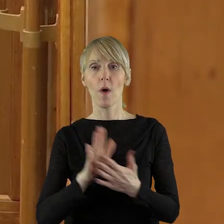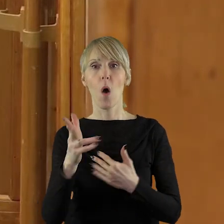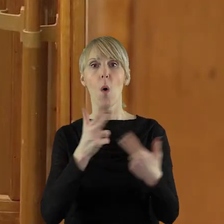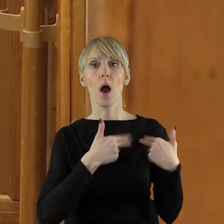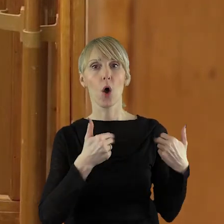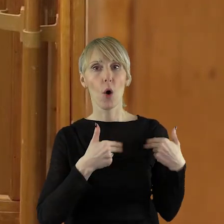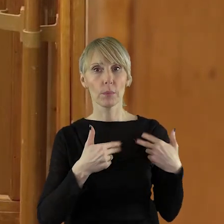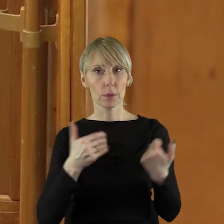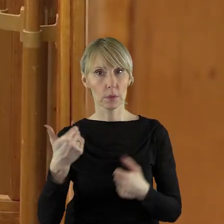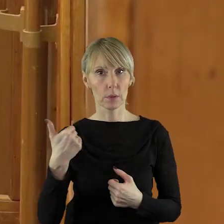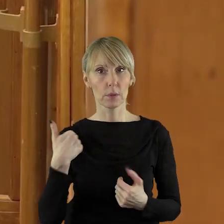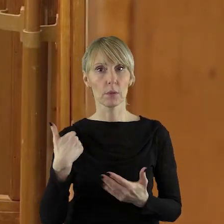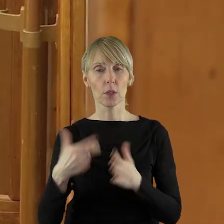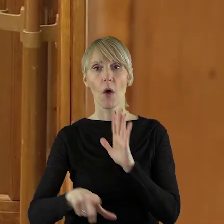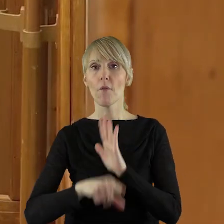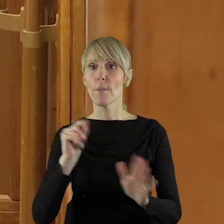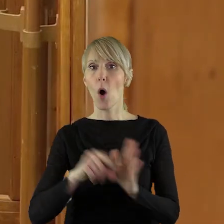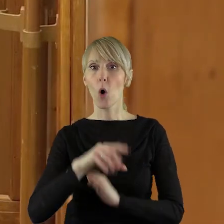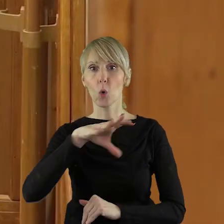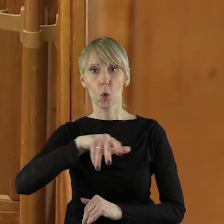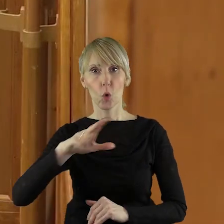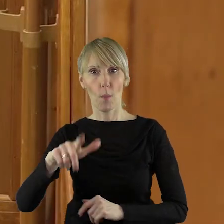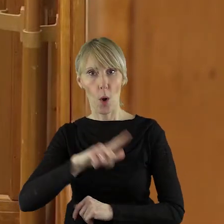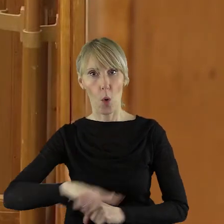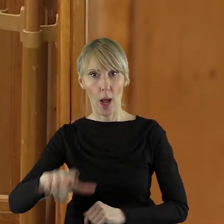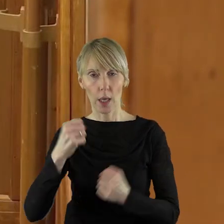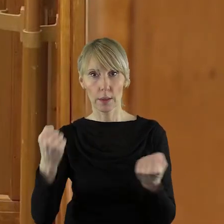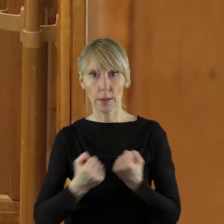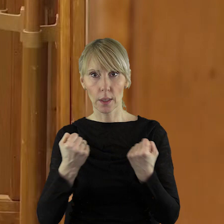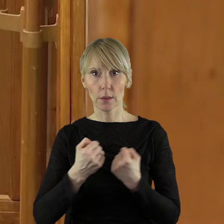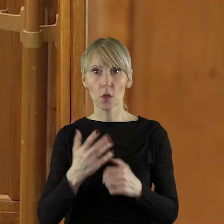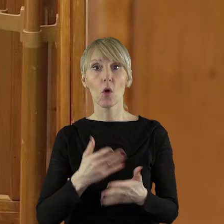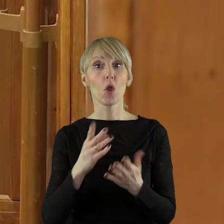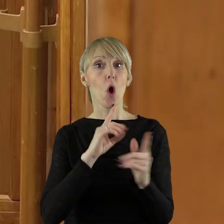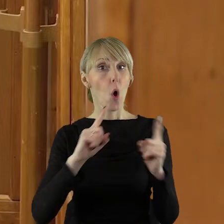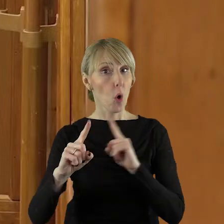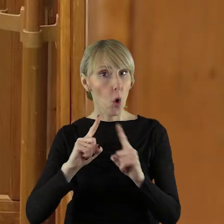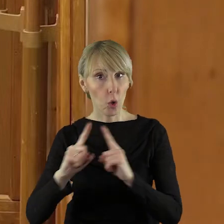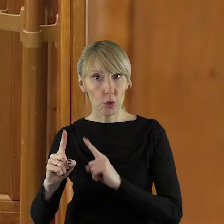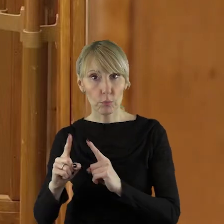komisji do spraw lokalnych grup działania. Umowy z lokalnymi grupami działania będą